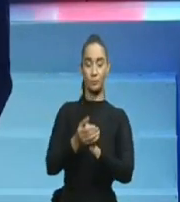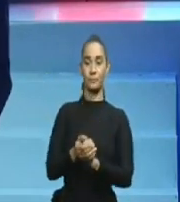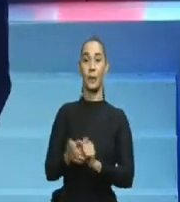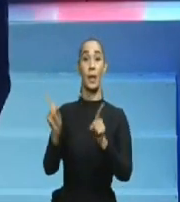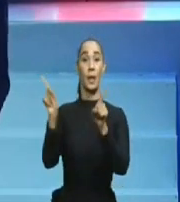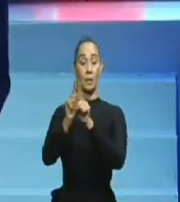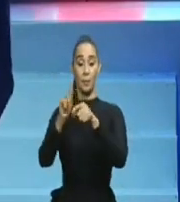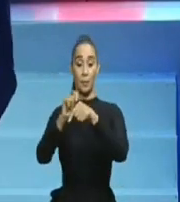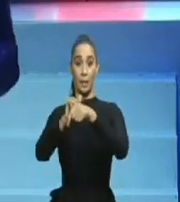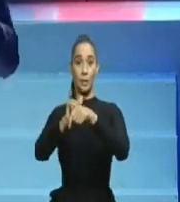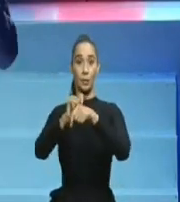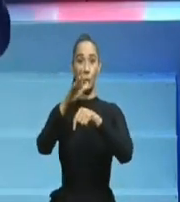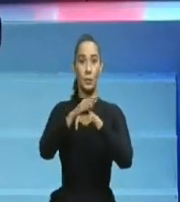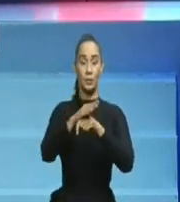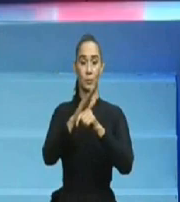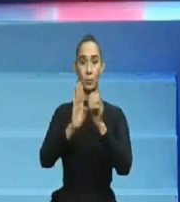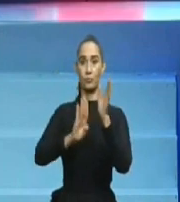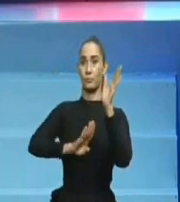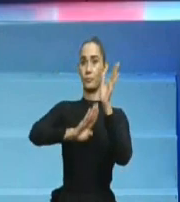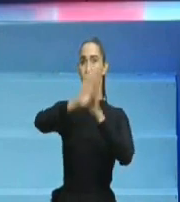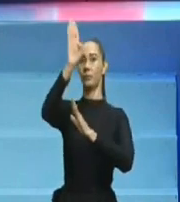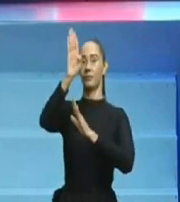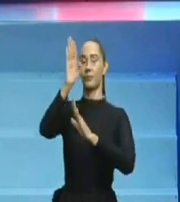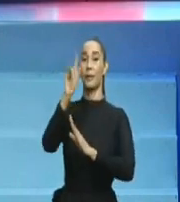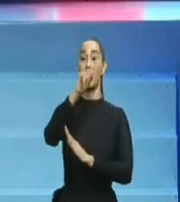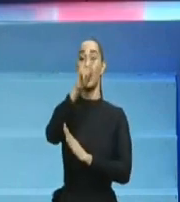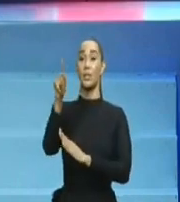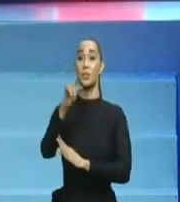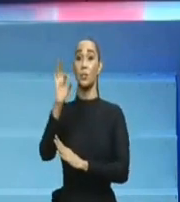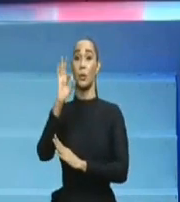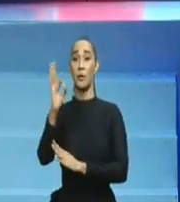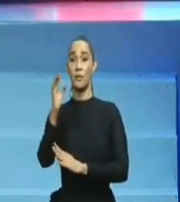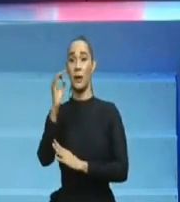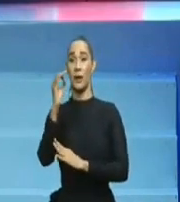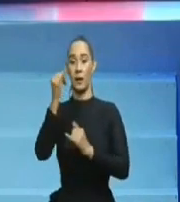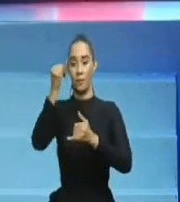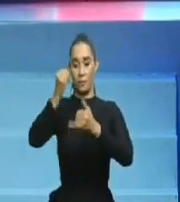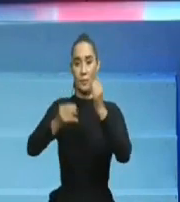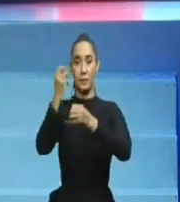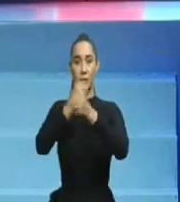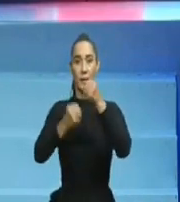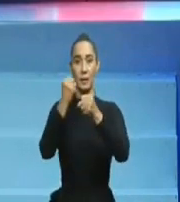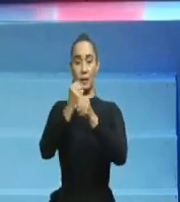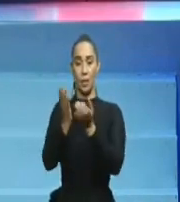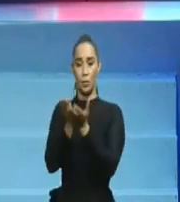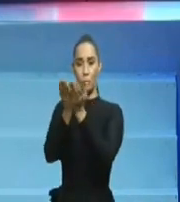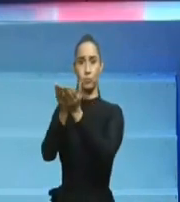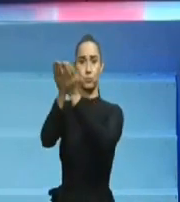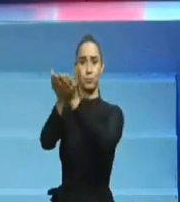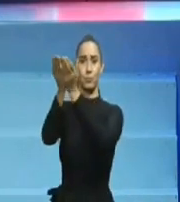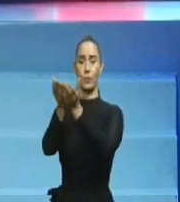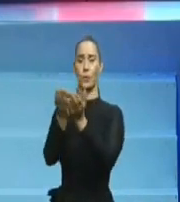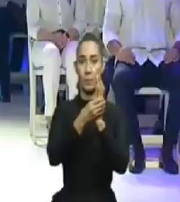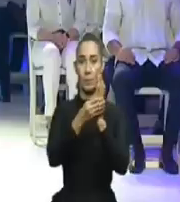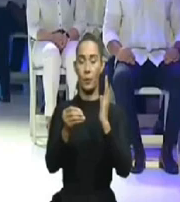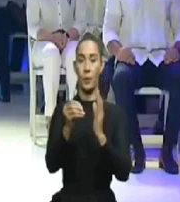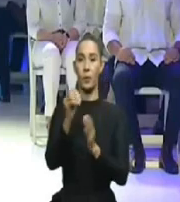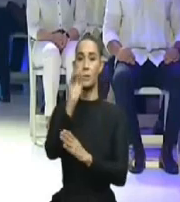Eso, úncamente eso, debiera callar a Charlie -Reelección- Mariotti y no hacerse el Sueco,